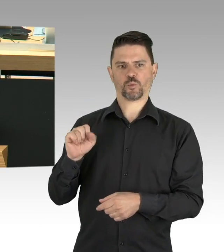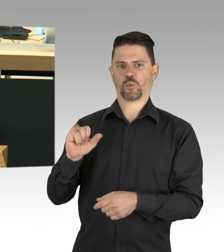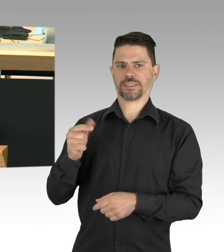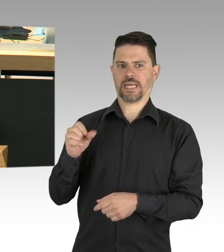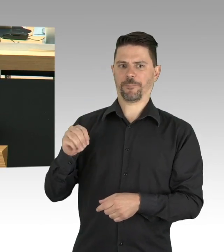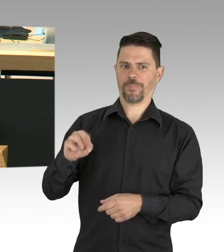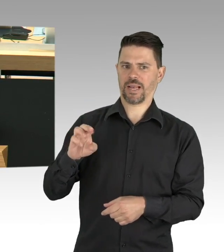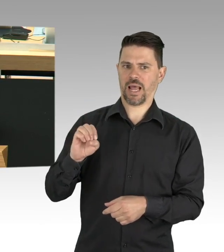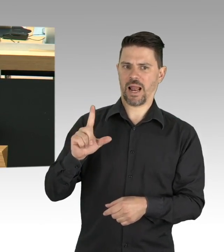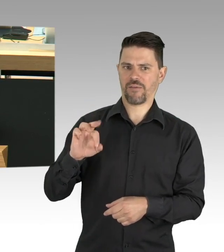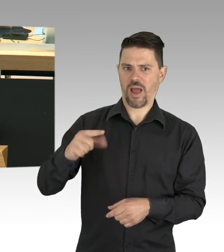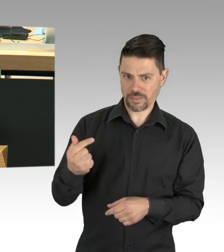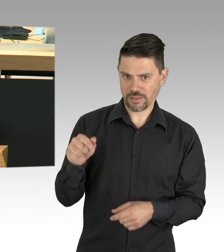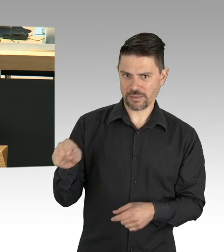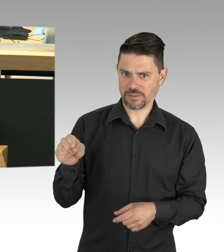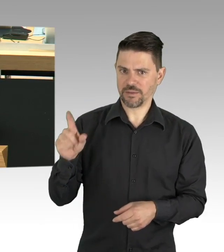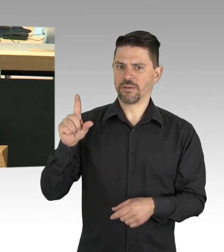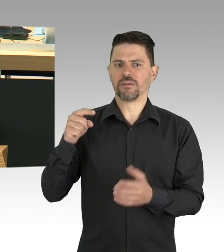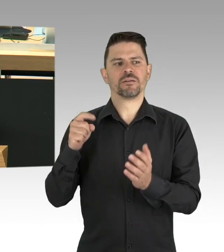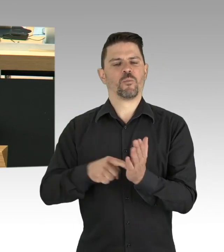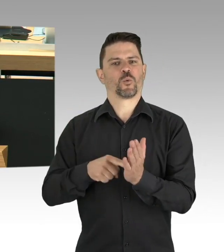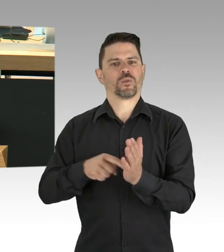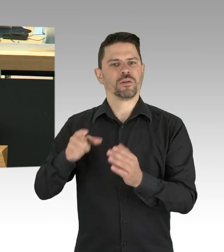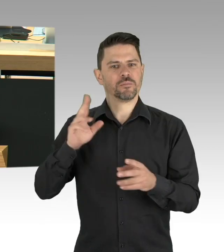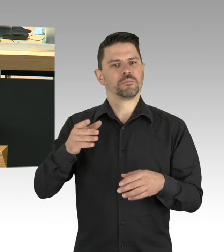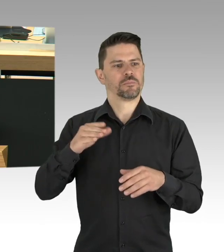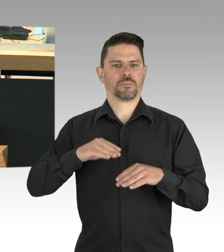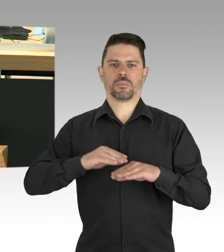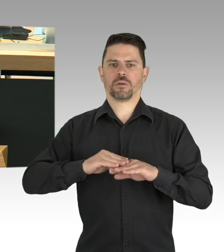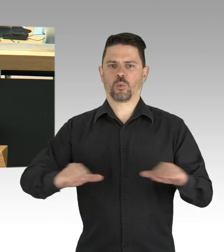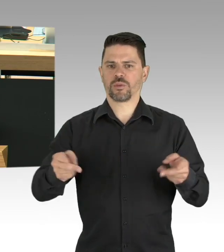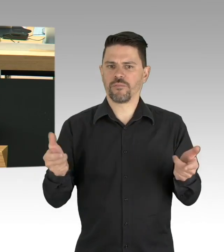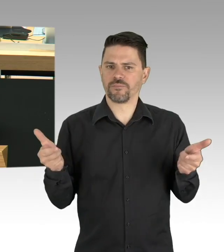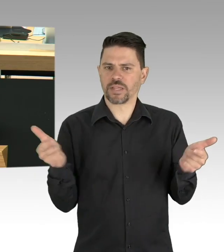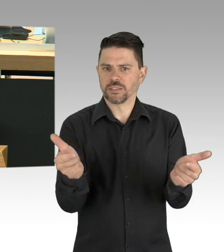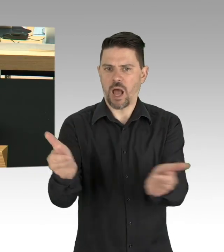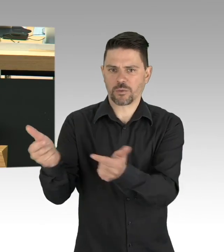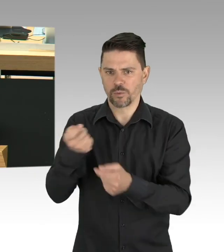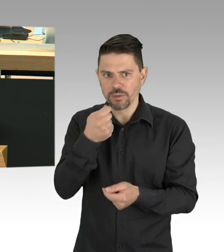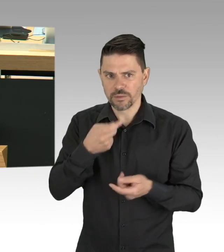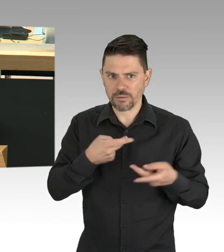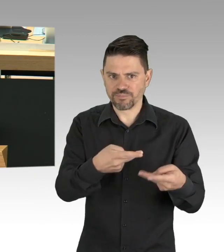Sie sind systemrelevant, weil unsere Kinder in unseren Kitas das richtige Sozialverhalten lernen.